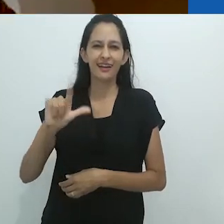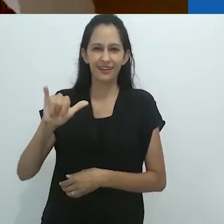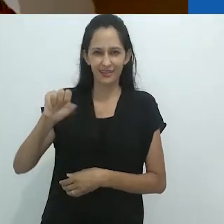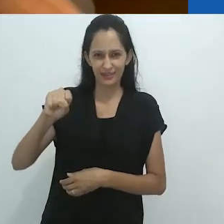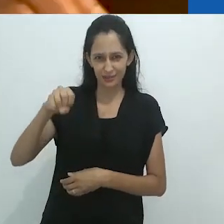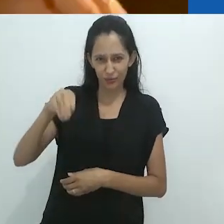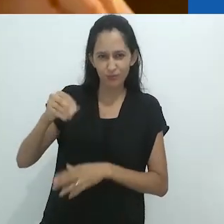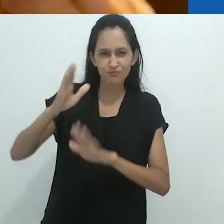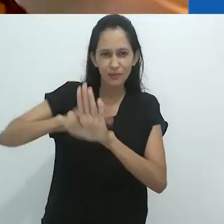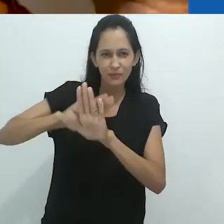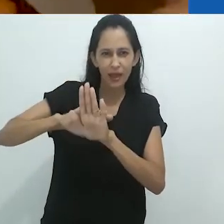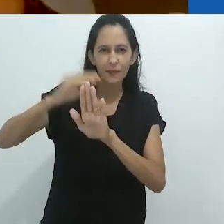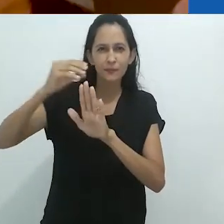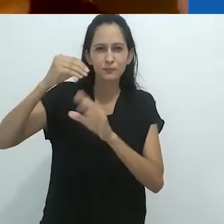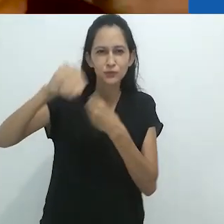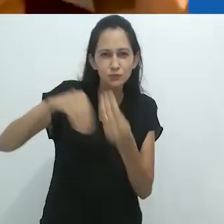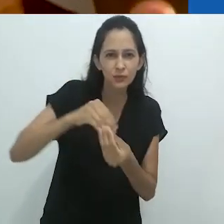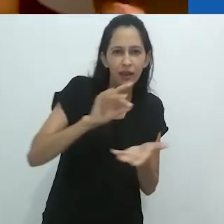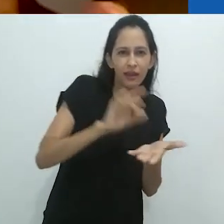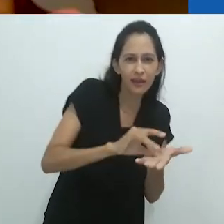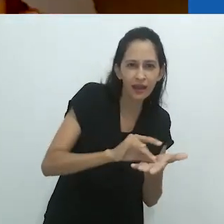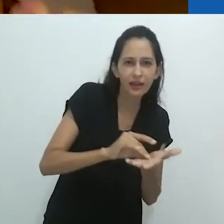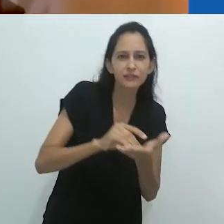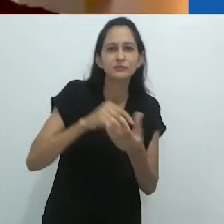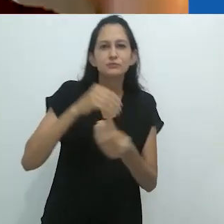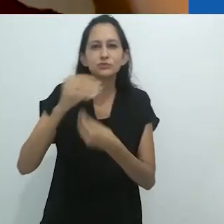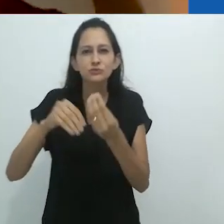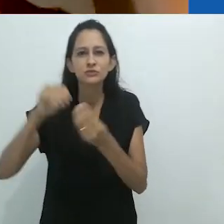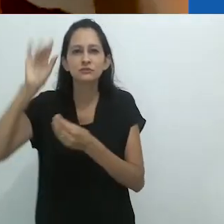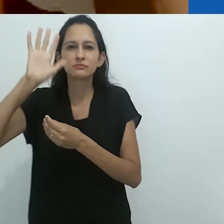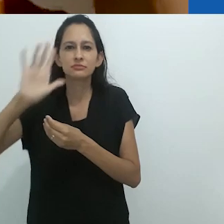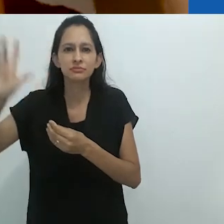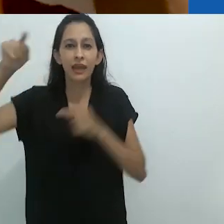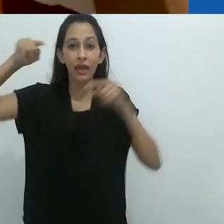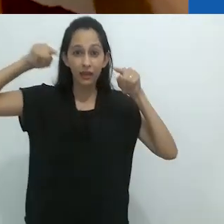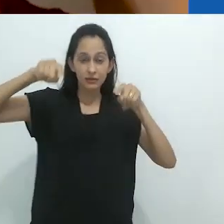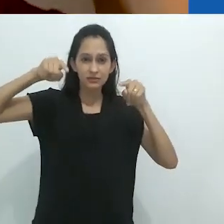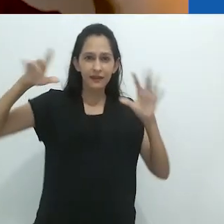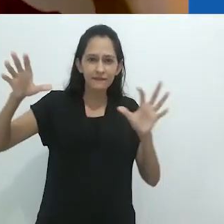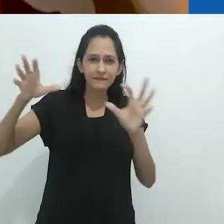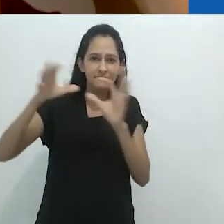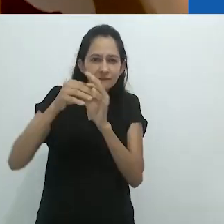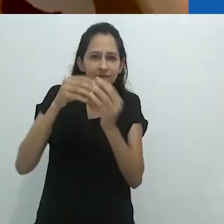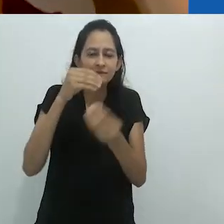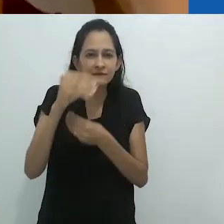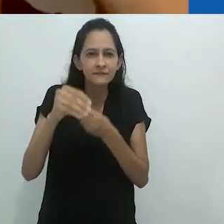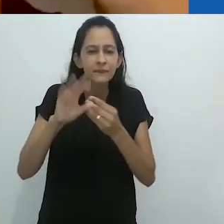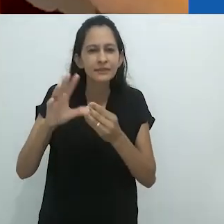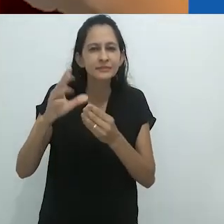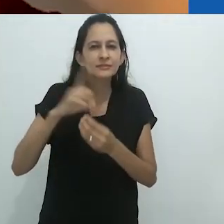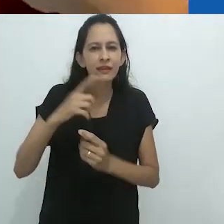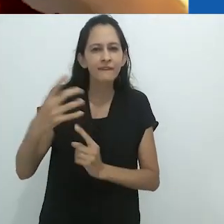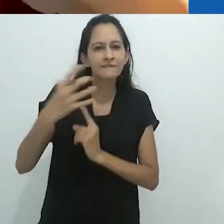cheio humor macabro e medo.